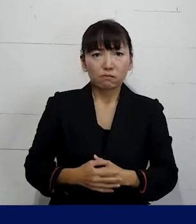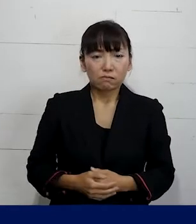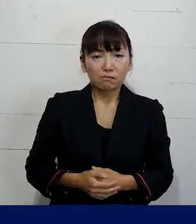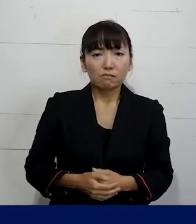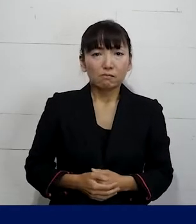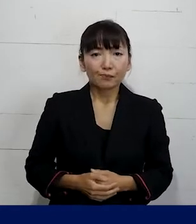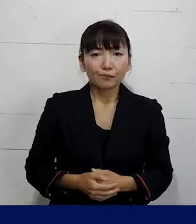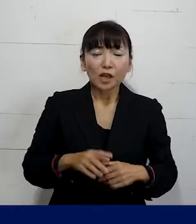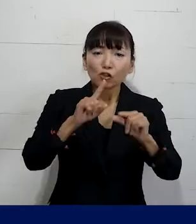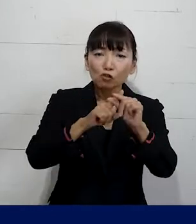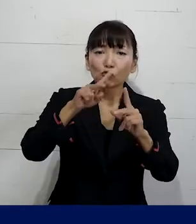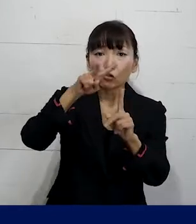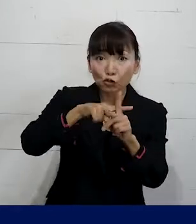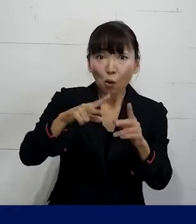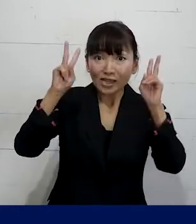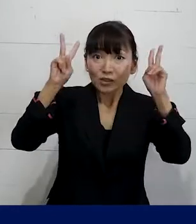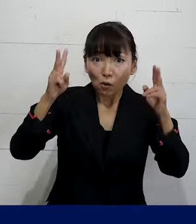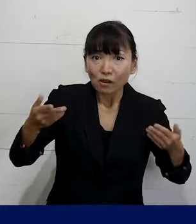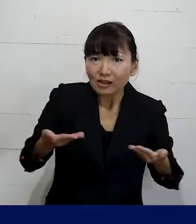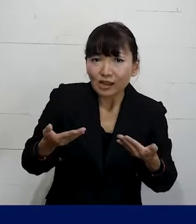中小企業で働いている方